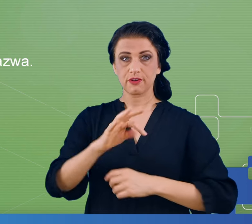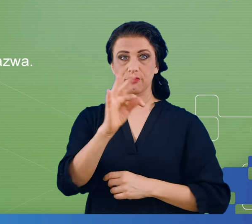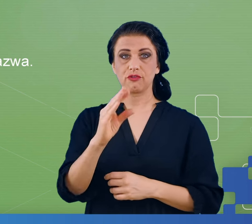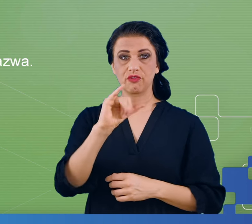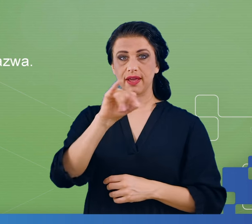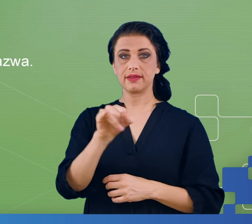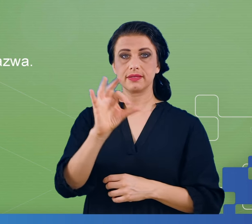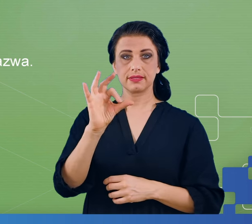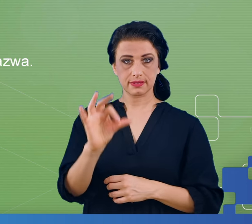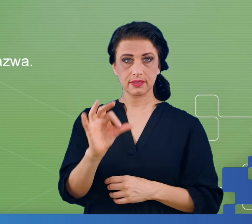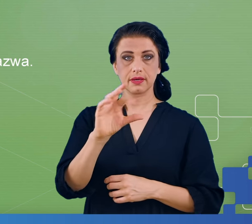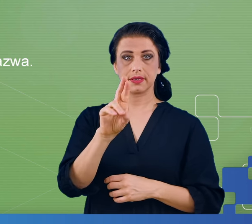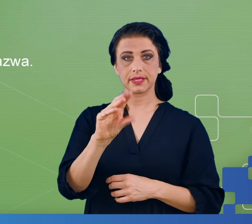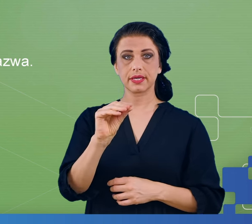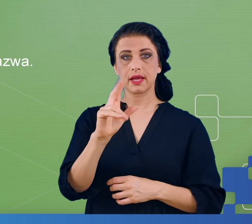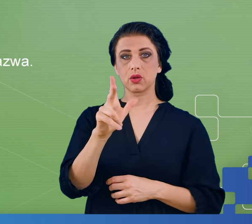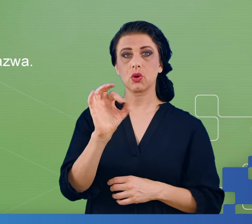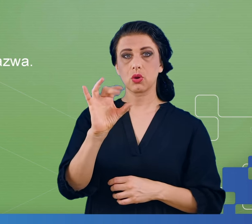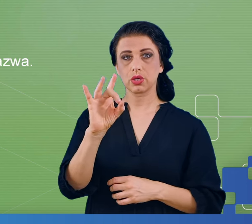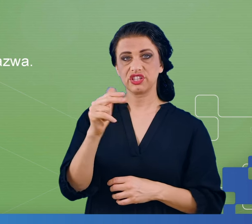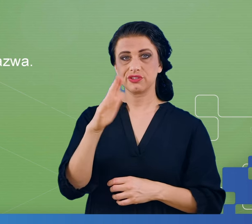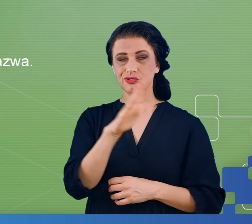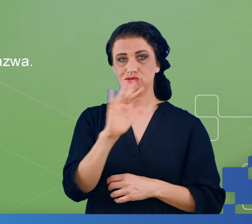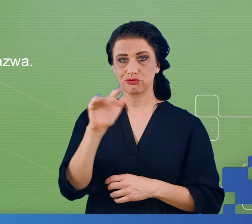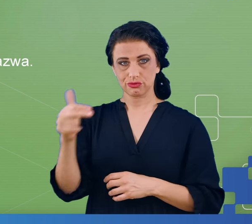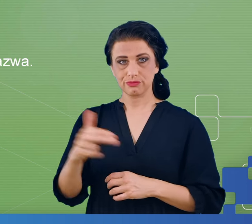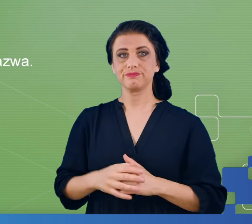I spośród kilkuset twarzy wyświetlanych na ekranie przed oczyma